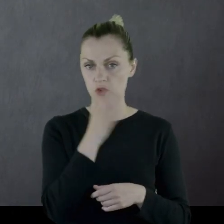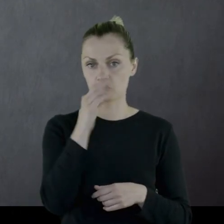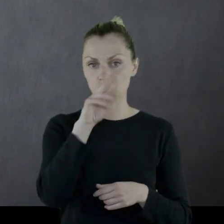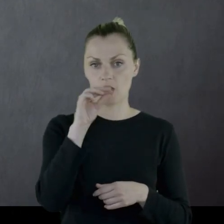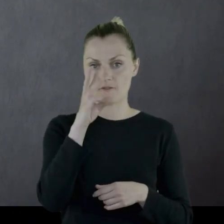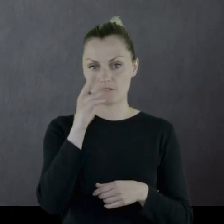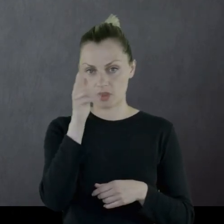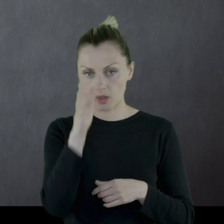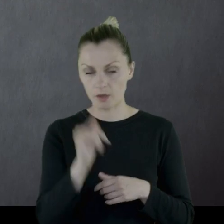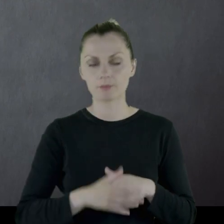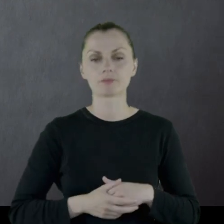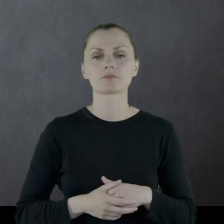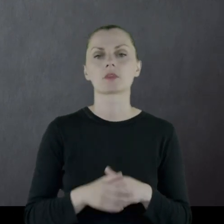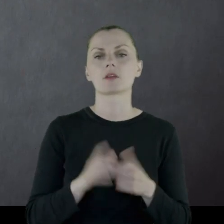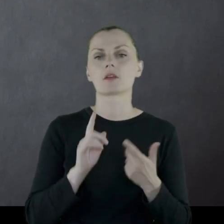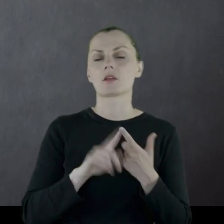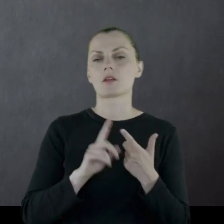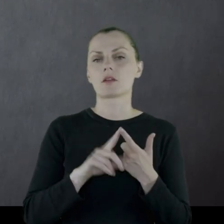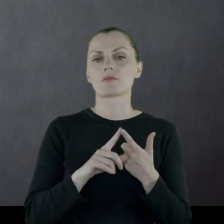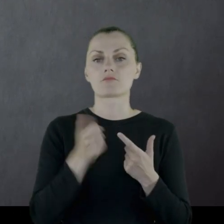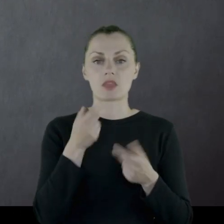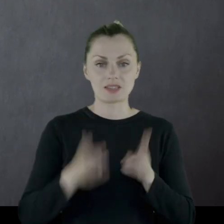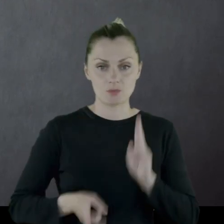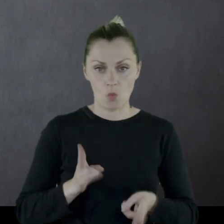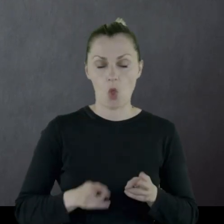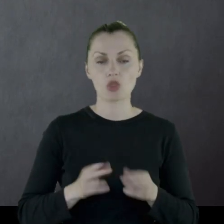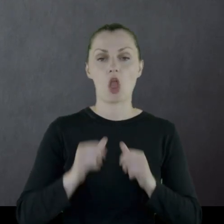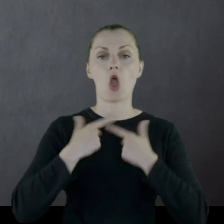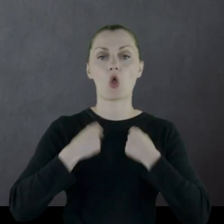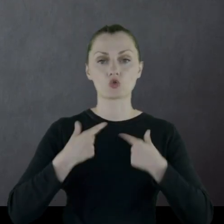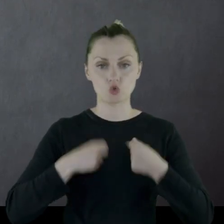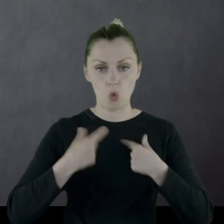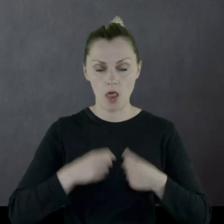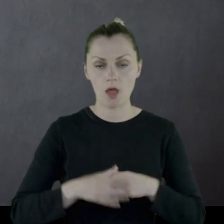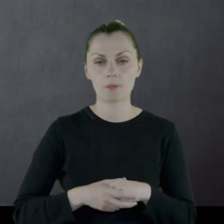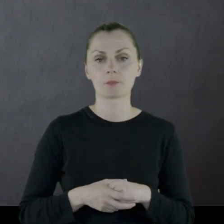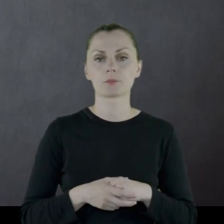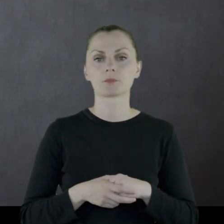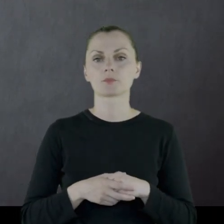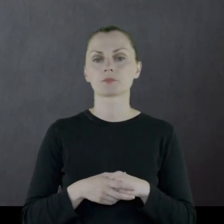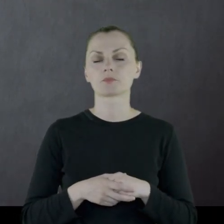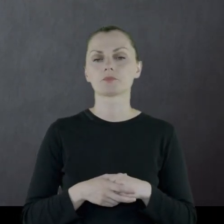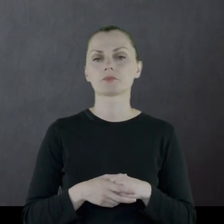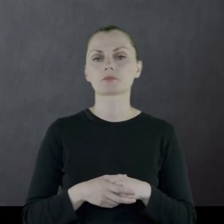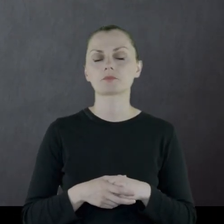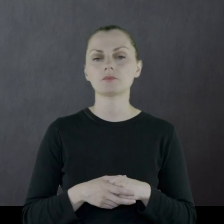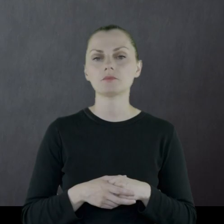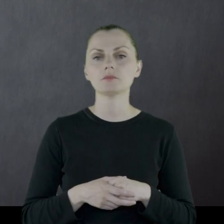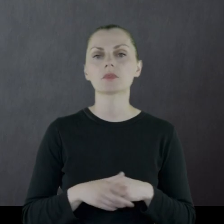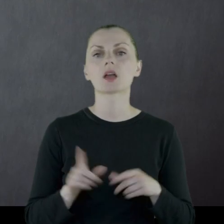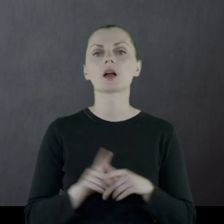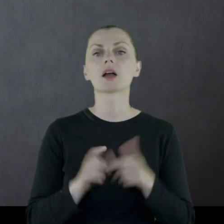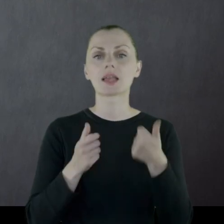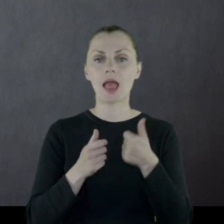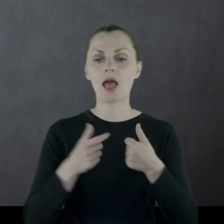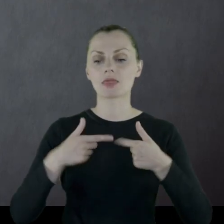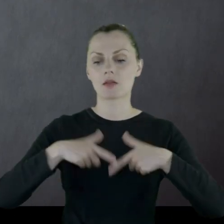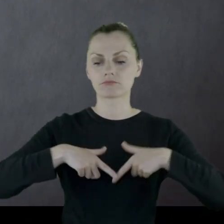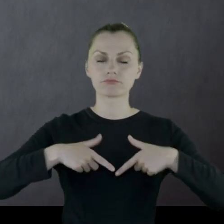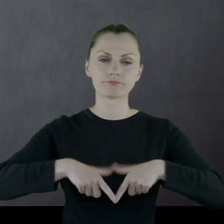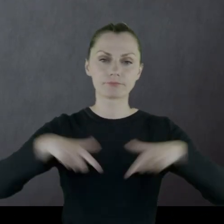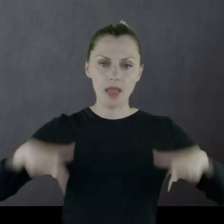czyli buty bez cholew, jedne spodnie, koszula, jedna zmiana bielizny.